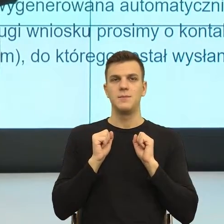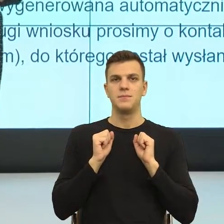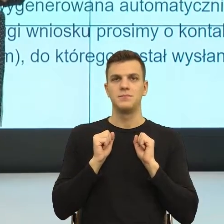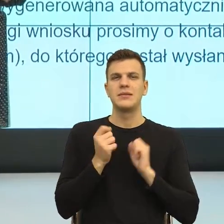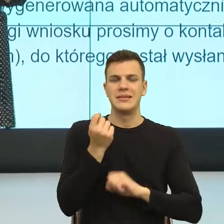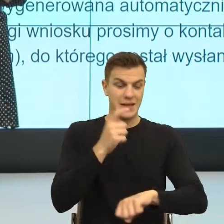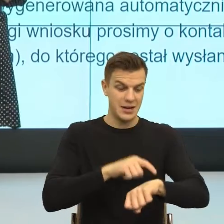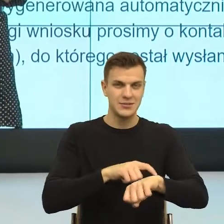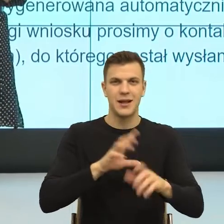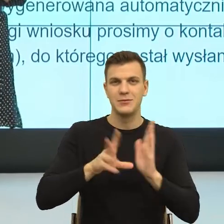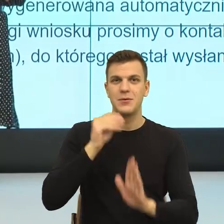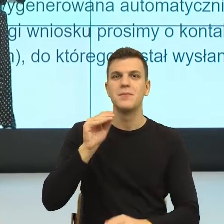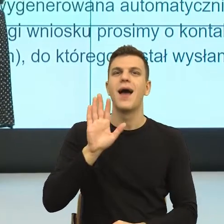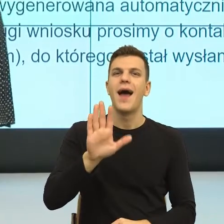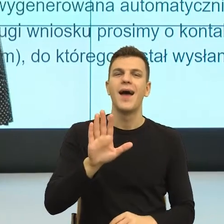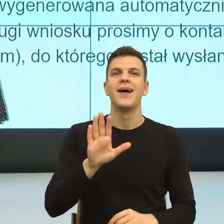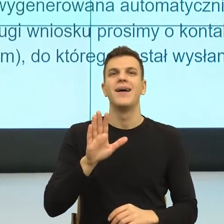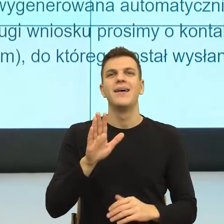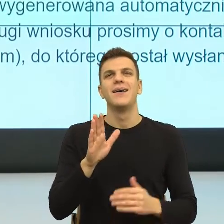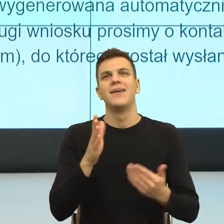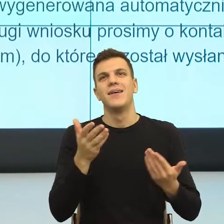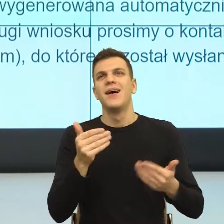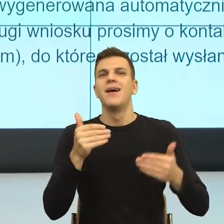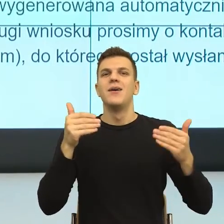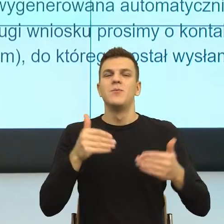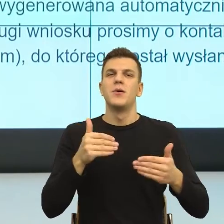zbliżam się powoli do puenty, to ja bym powiedziała, że to jest tak,